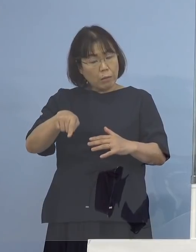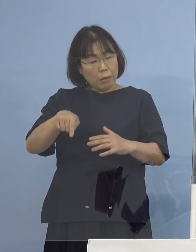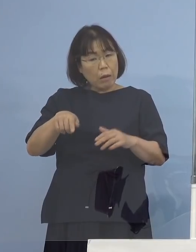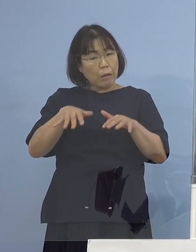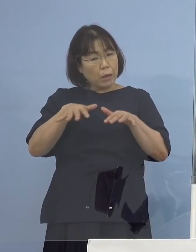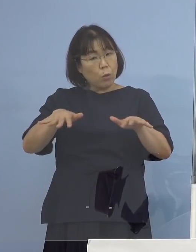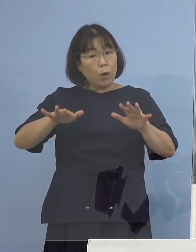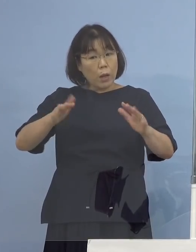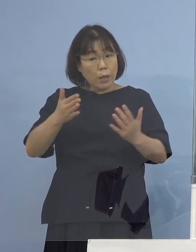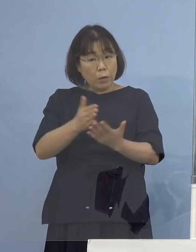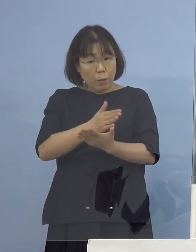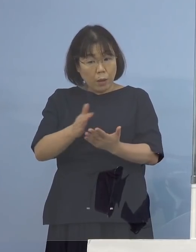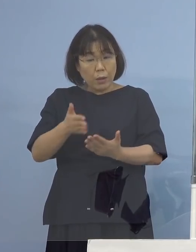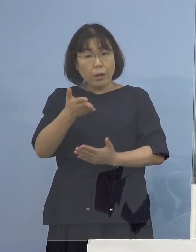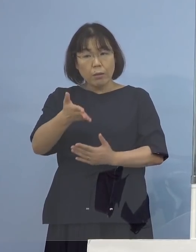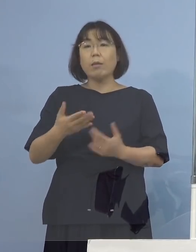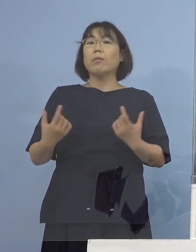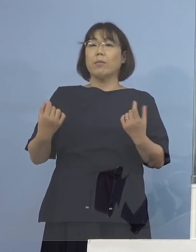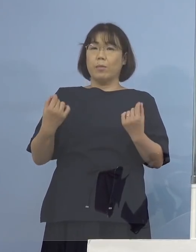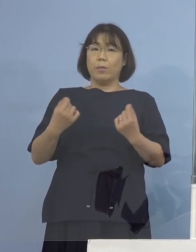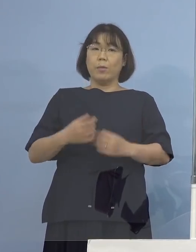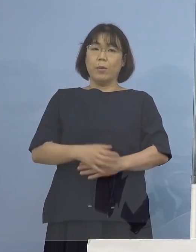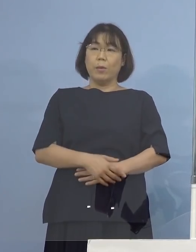わかりました ありがとうございます